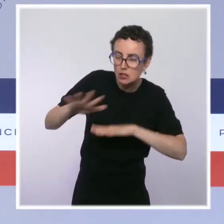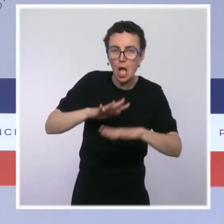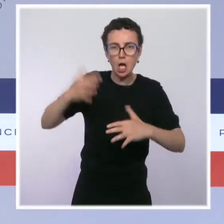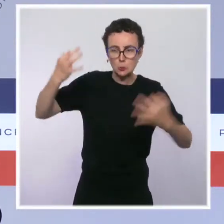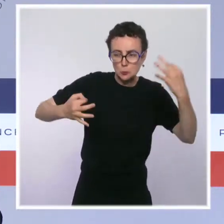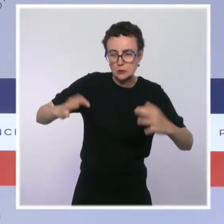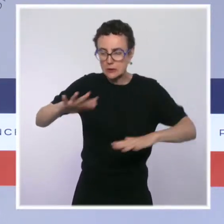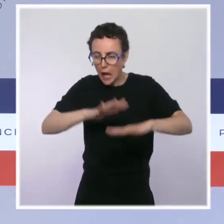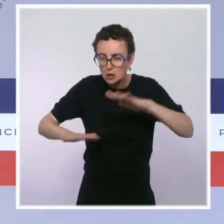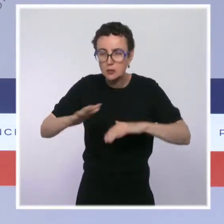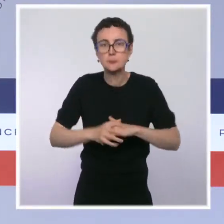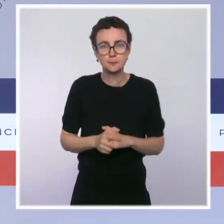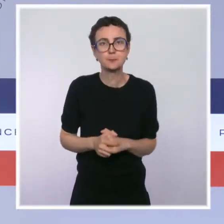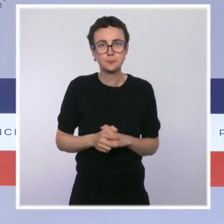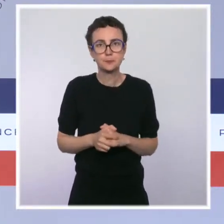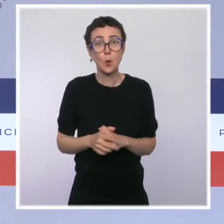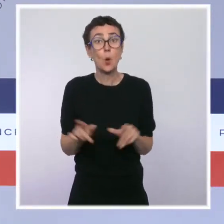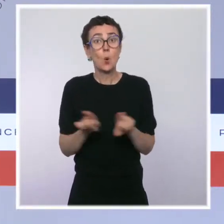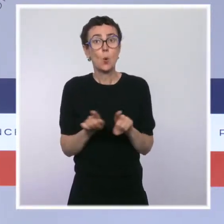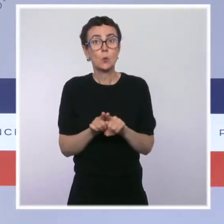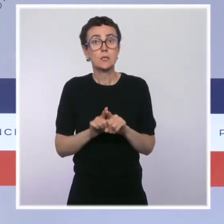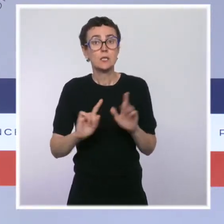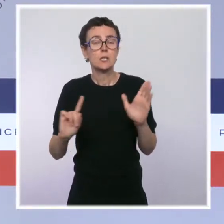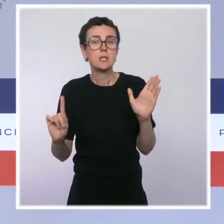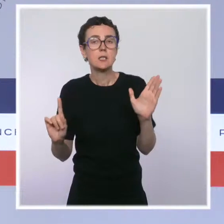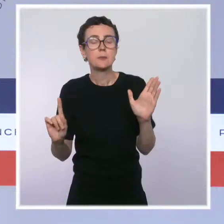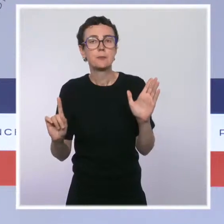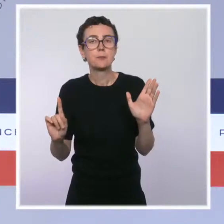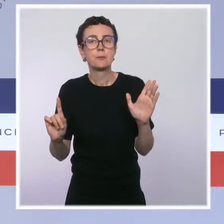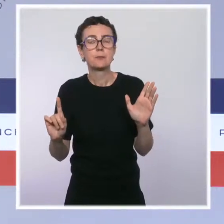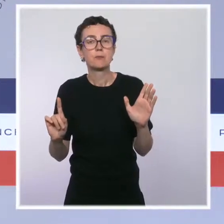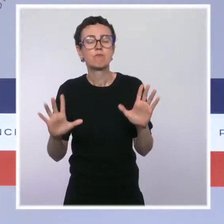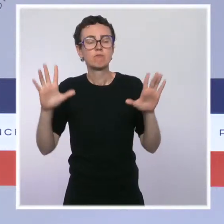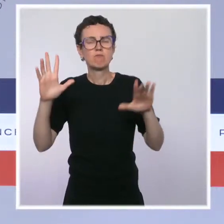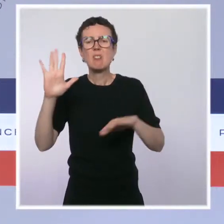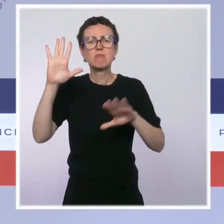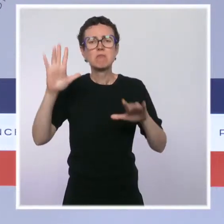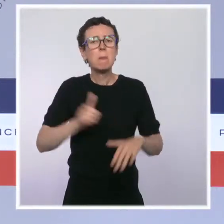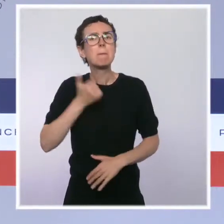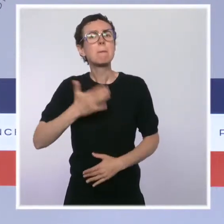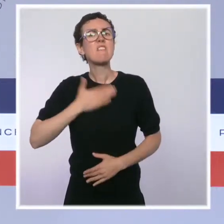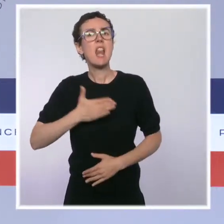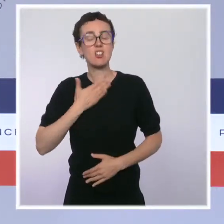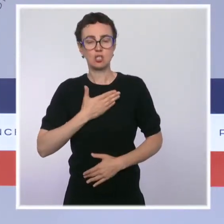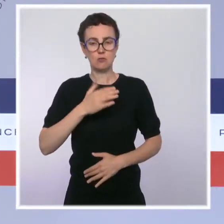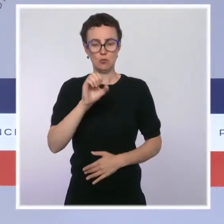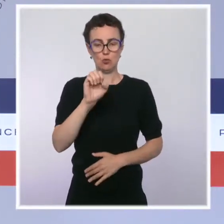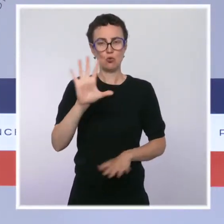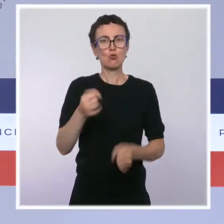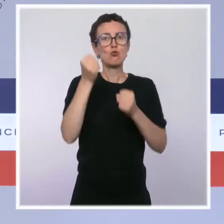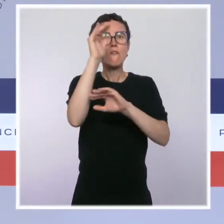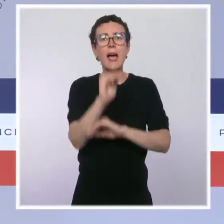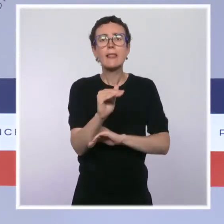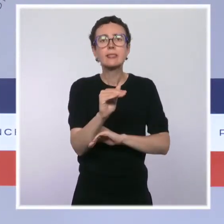sera lui aussi renforcé. Enfin le privilège de sauvegarde et de redressement judiciaire, disposition qui avait été prise,